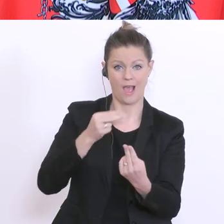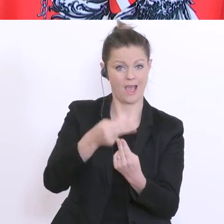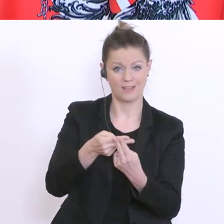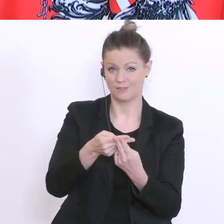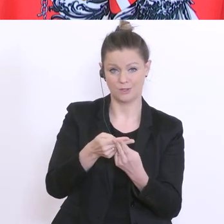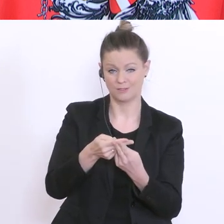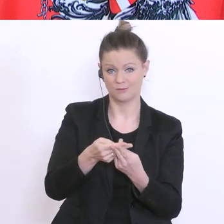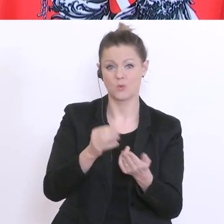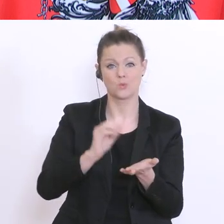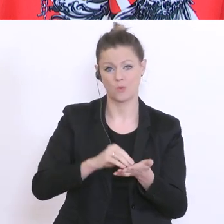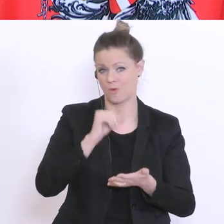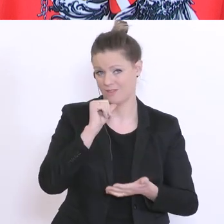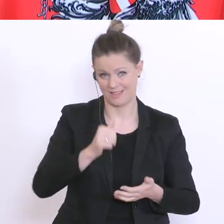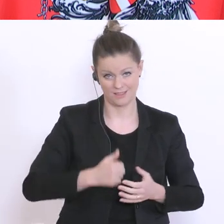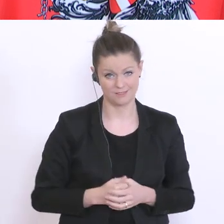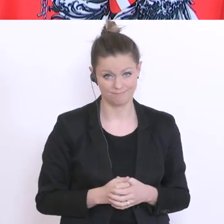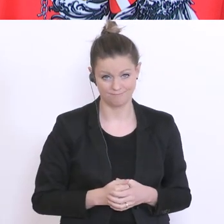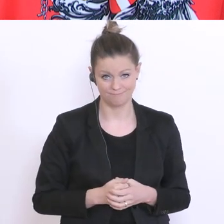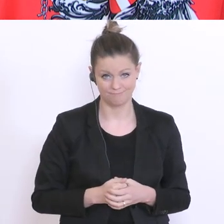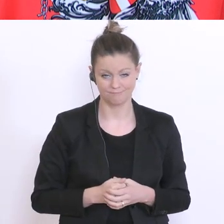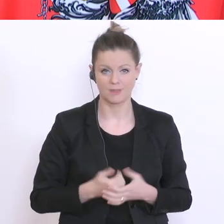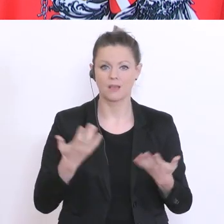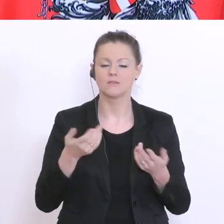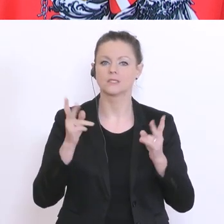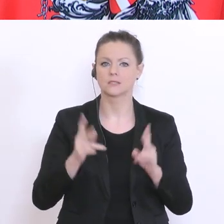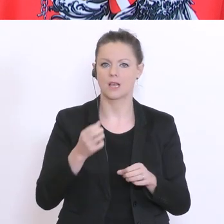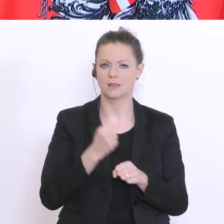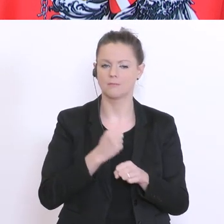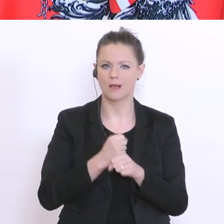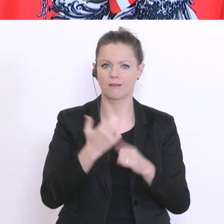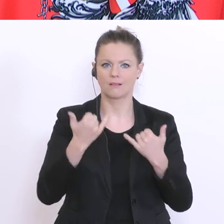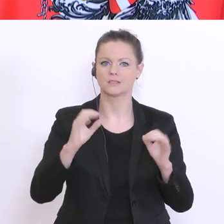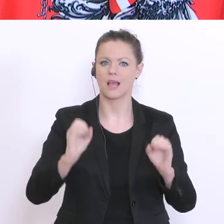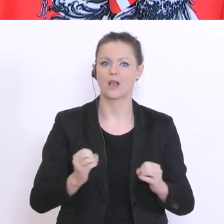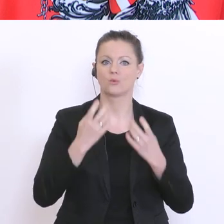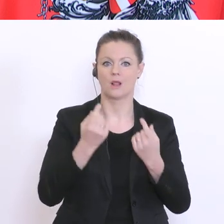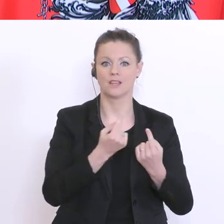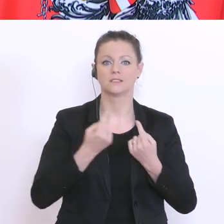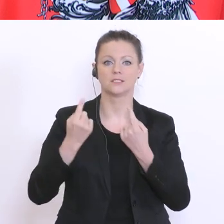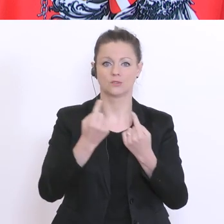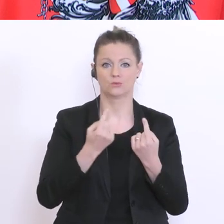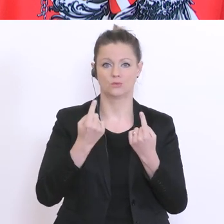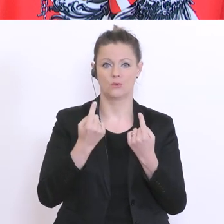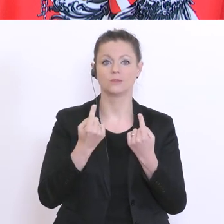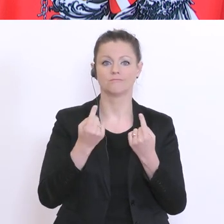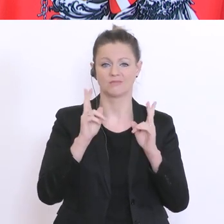bereitstellen. Was ich tun kann, ist lediglich auf die aktuelle Situation zu reagieren und das tun